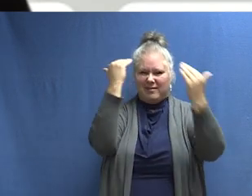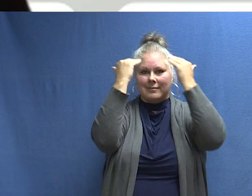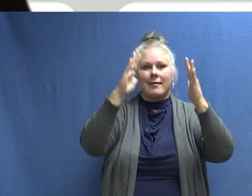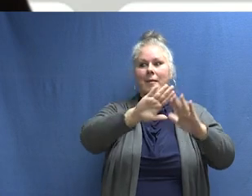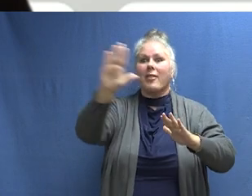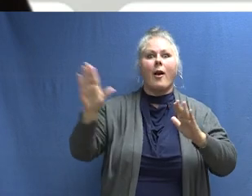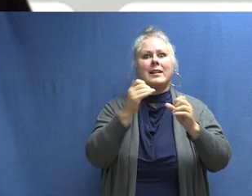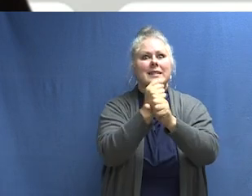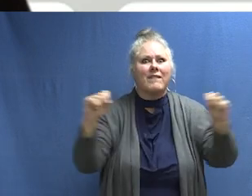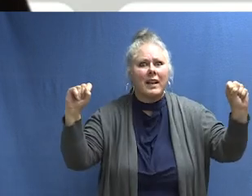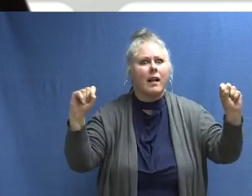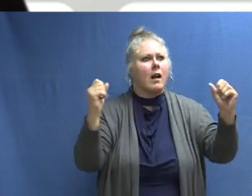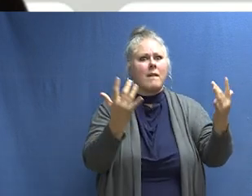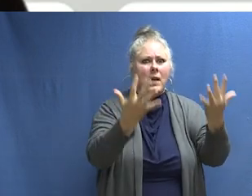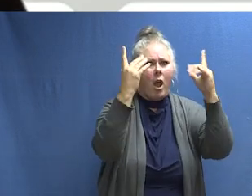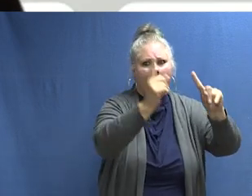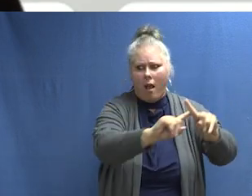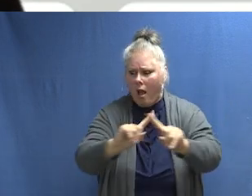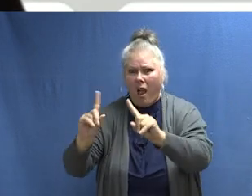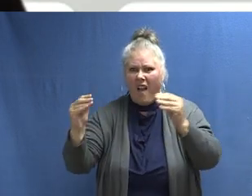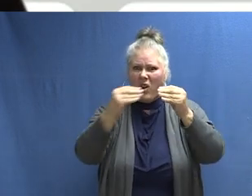puedan aprender los sonidos de la protección contra incendios y sepan cómo actuar.